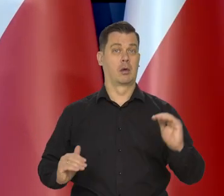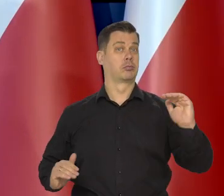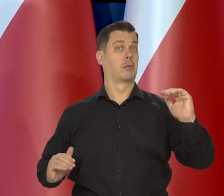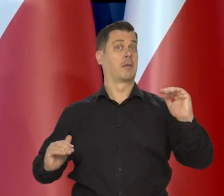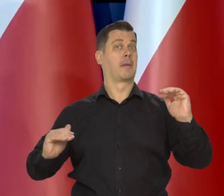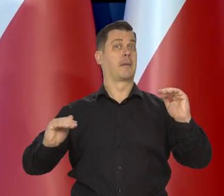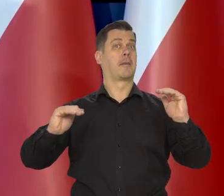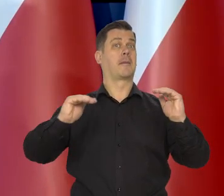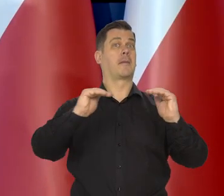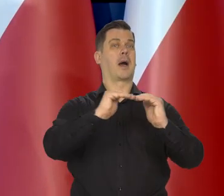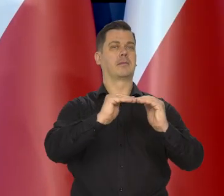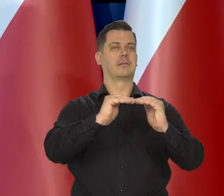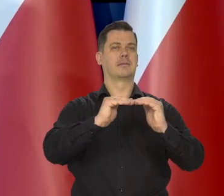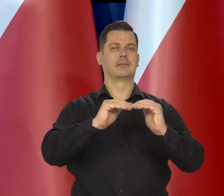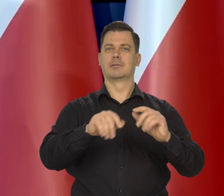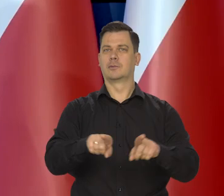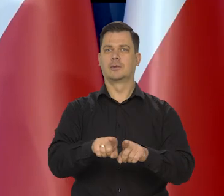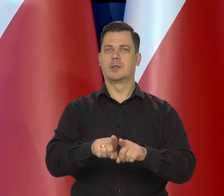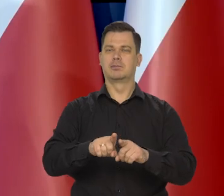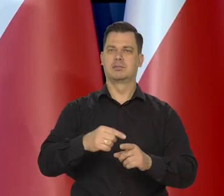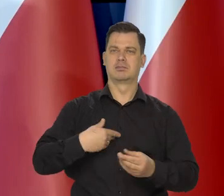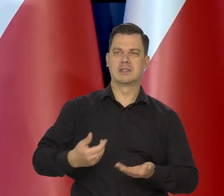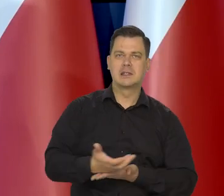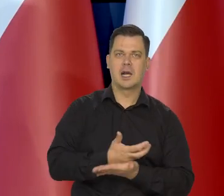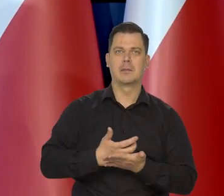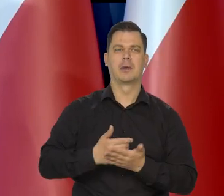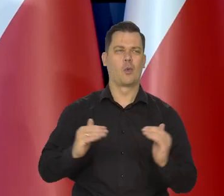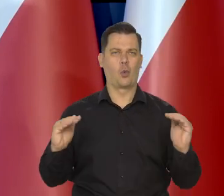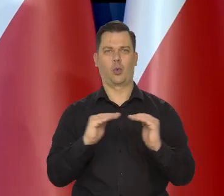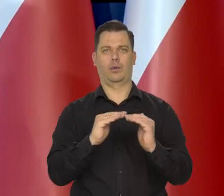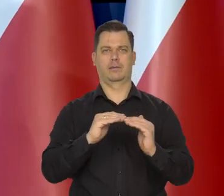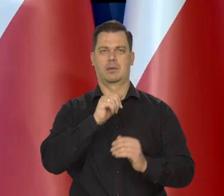żeby osiągnąć poziom konsumpcji. Poziom dobrobytu krajów Europy Zachodniej.